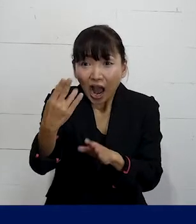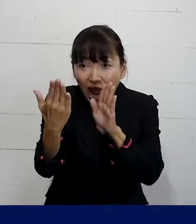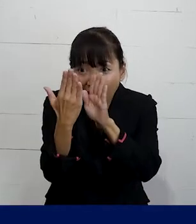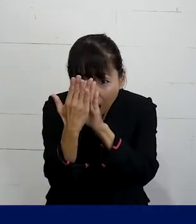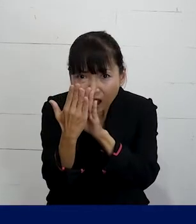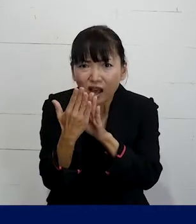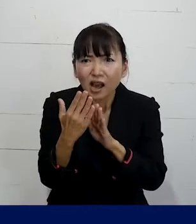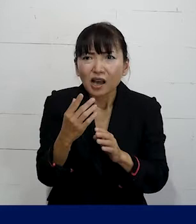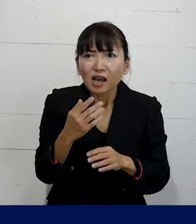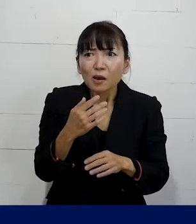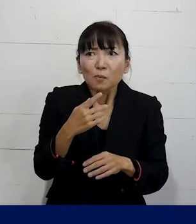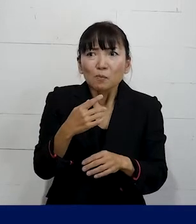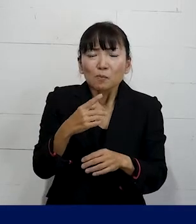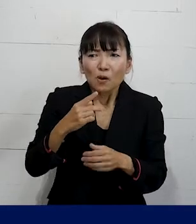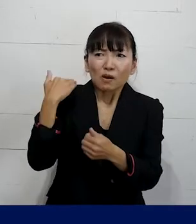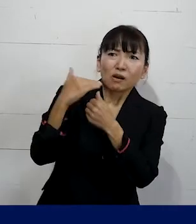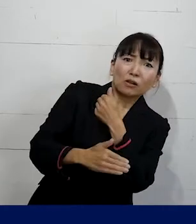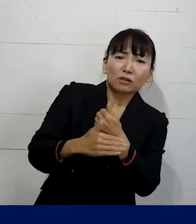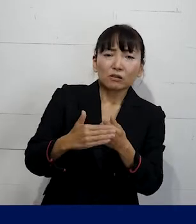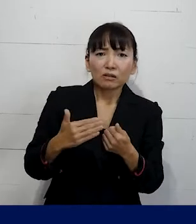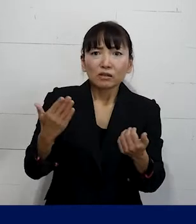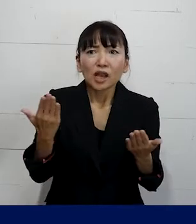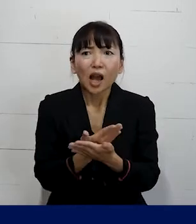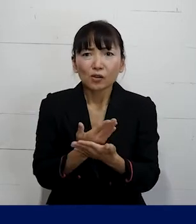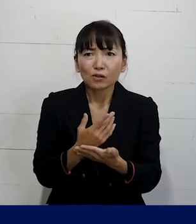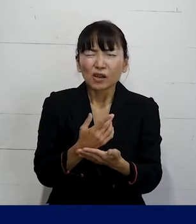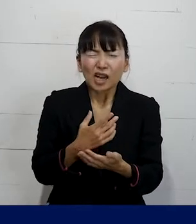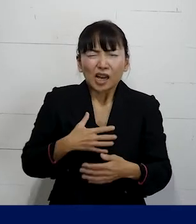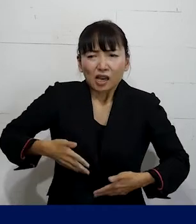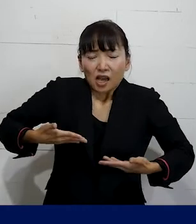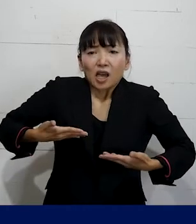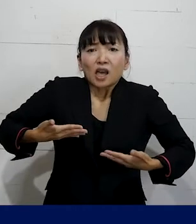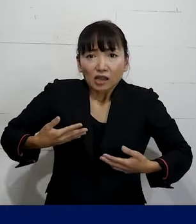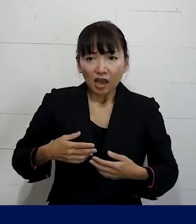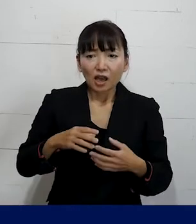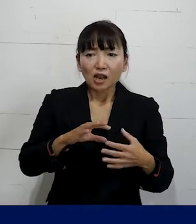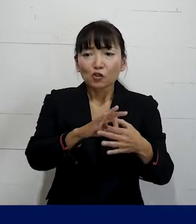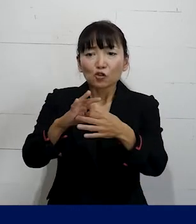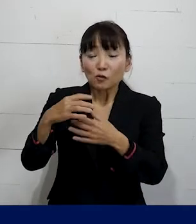このままだと自動的に退職せざるを得ないという タイミングで私たちプレカリアートユニオンに